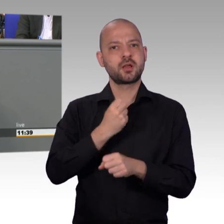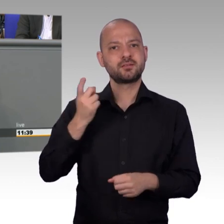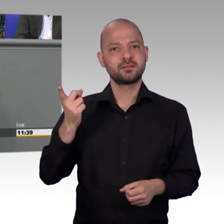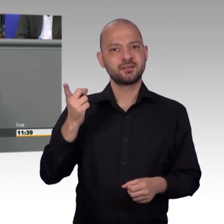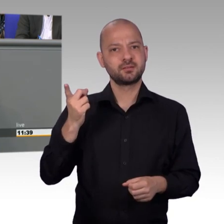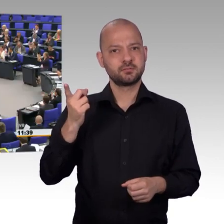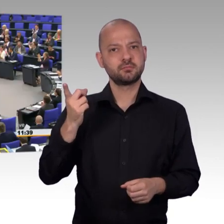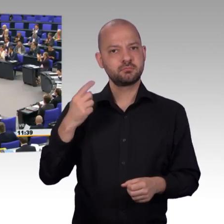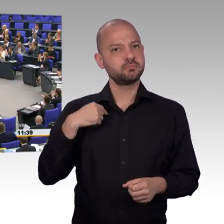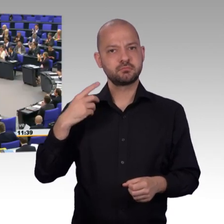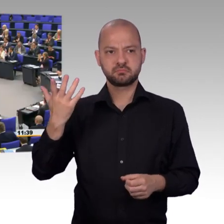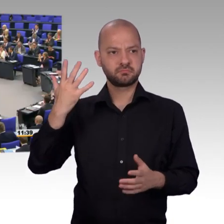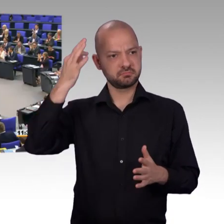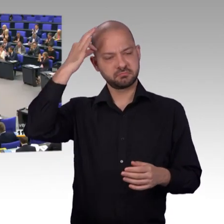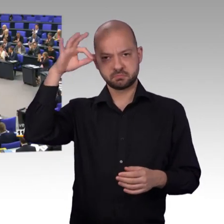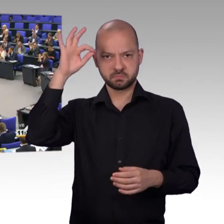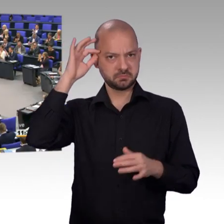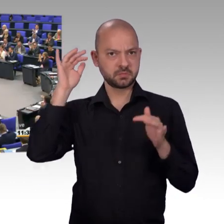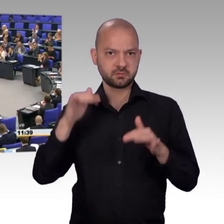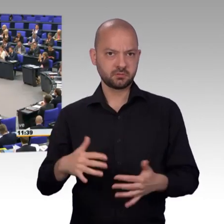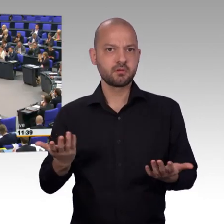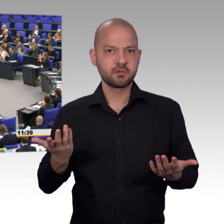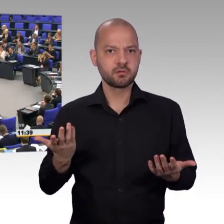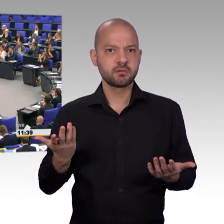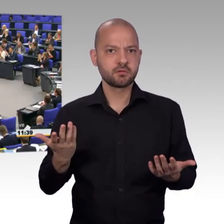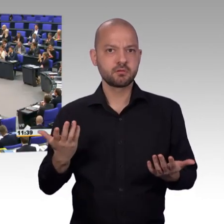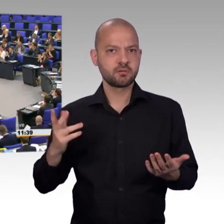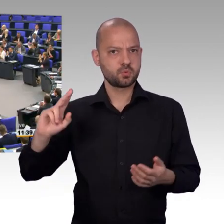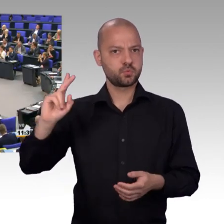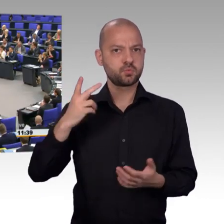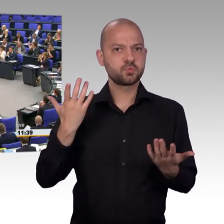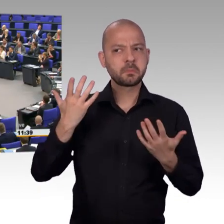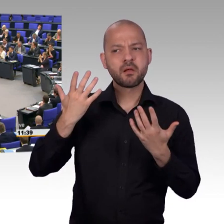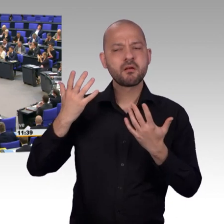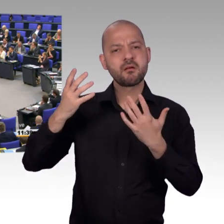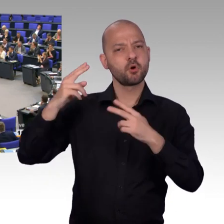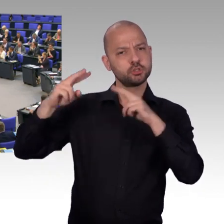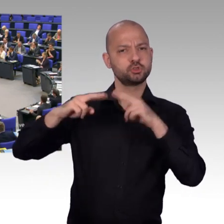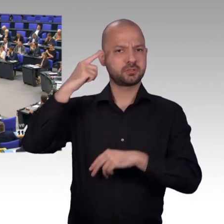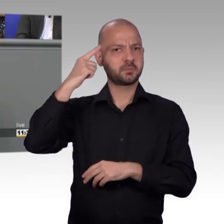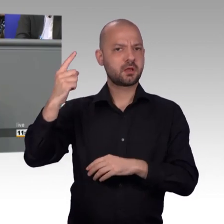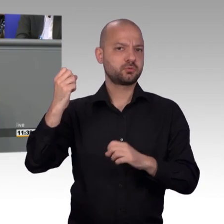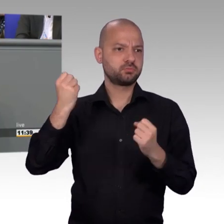[Beifall] Und meine Damen und Herren, nun möchte ich so ein bisschen